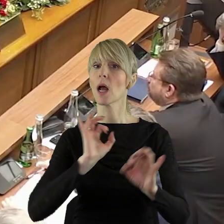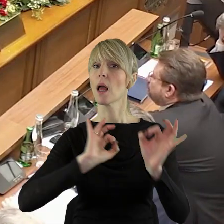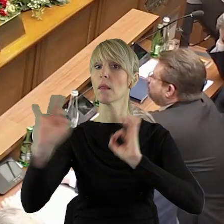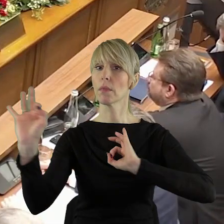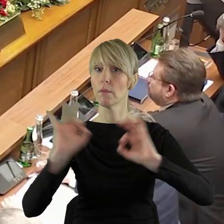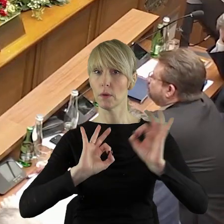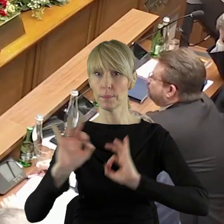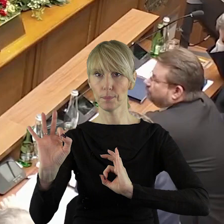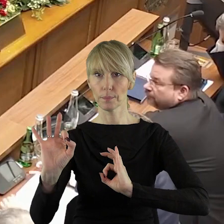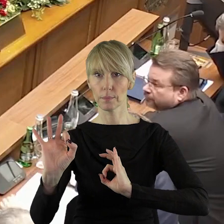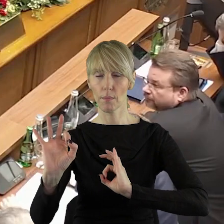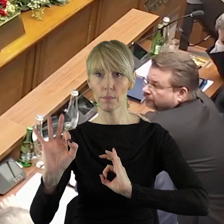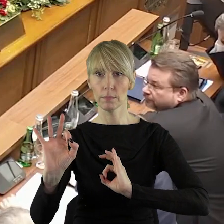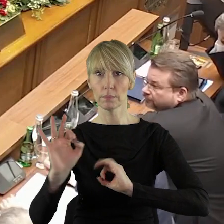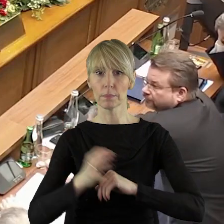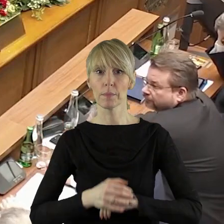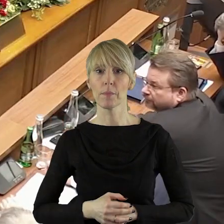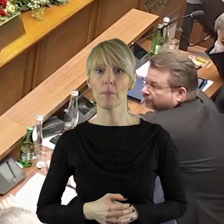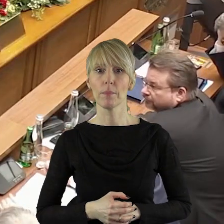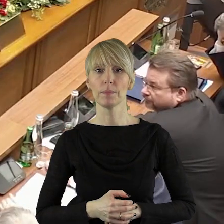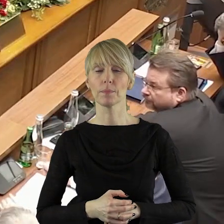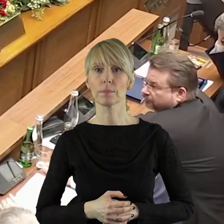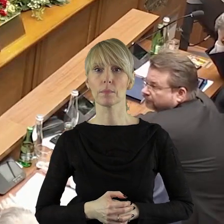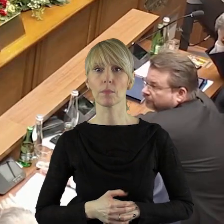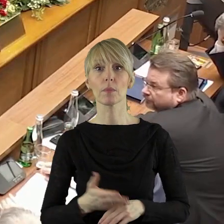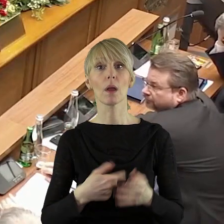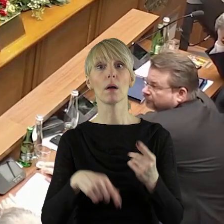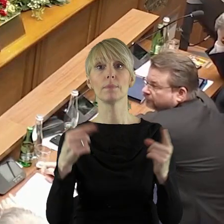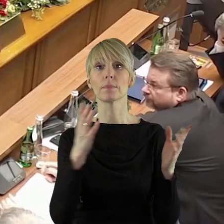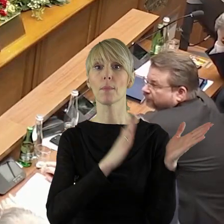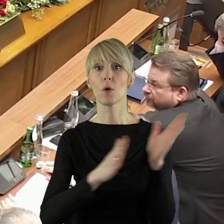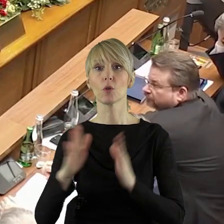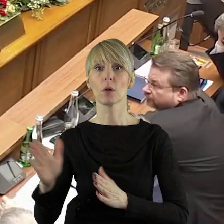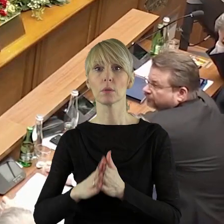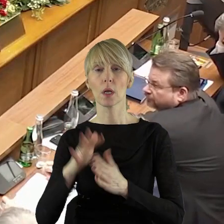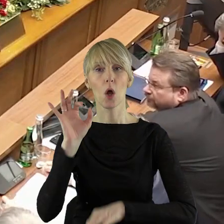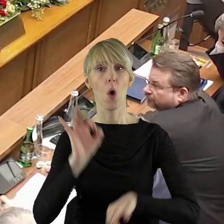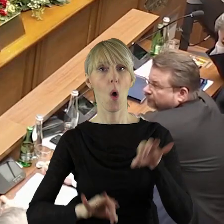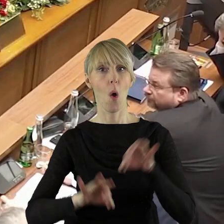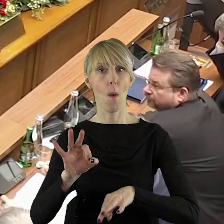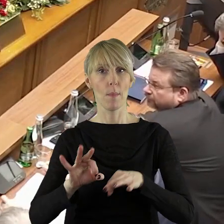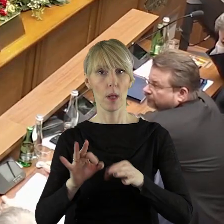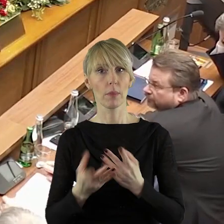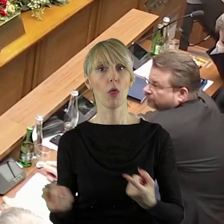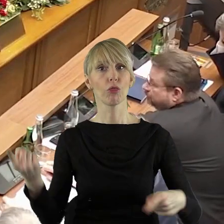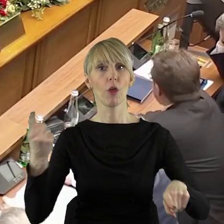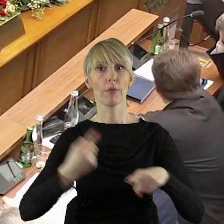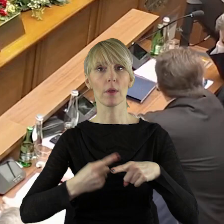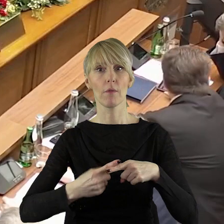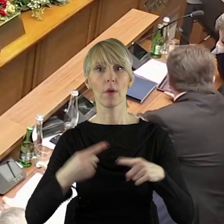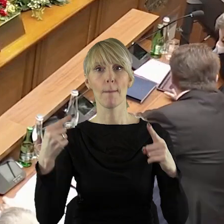Szanowni Państwo Radni! Informuję, że poszerzyliśmy porządek obrad.